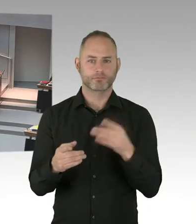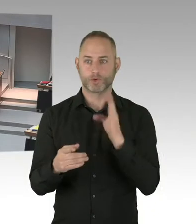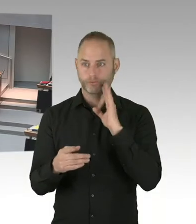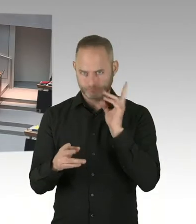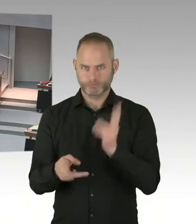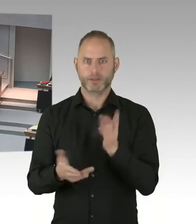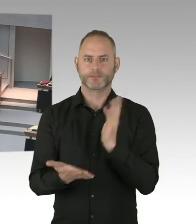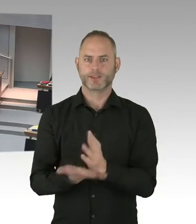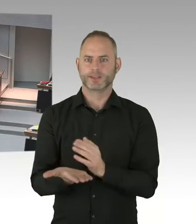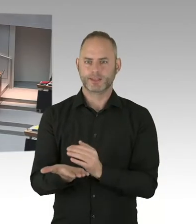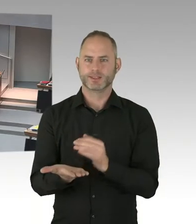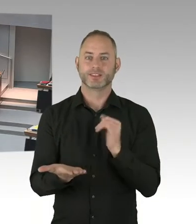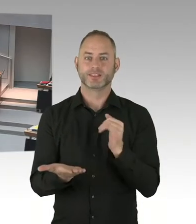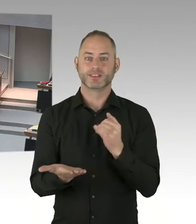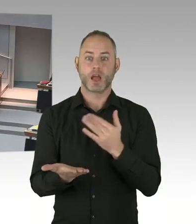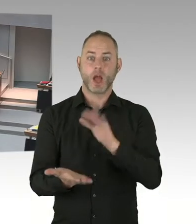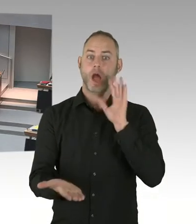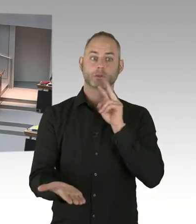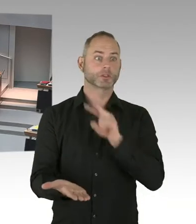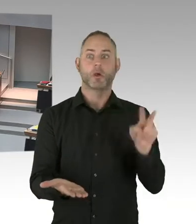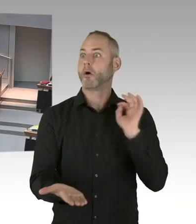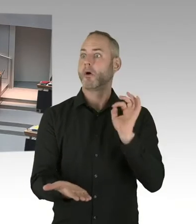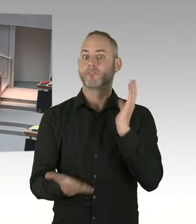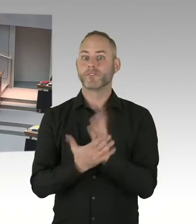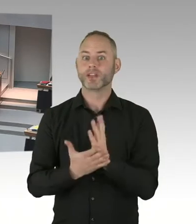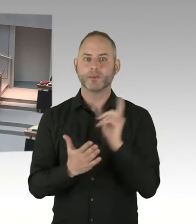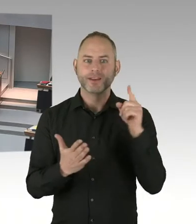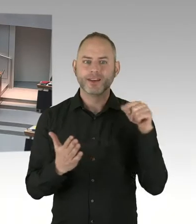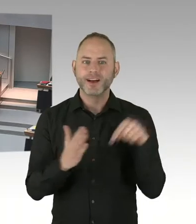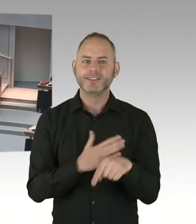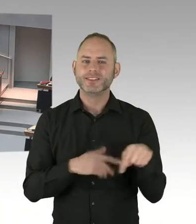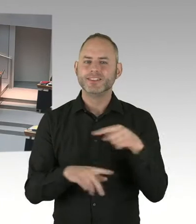Da gibt es denn eben auch bestimmte Rechte, die festgeschrieben sind der Bewerberinnen und Bewerber,